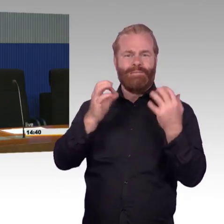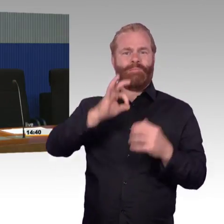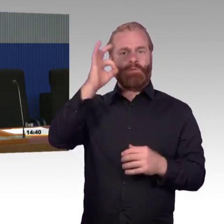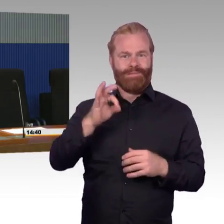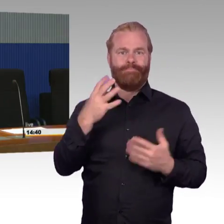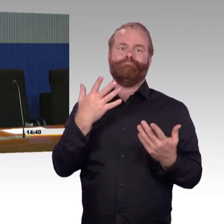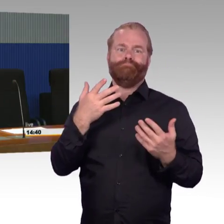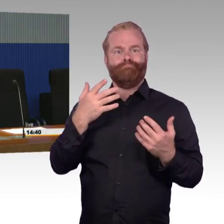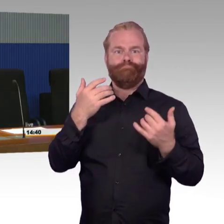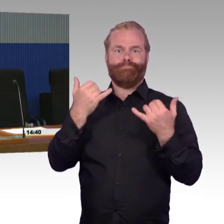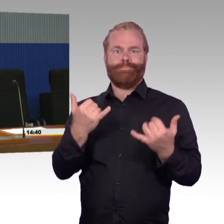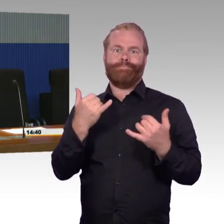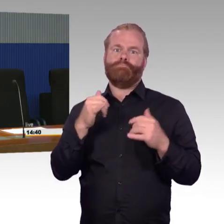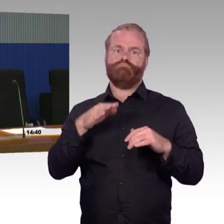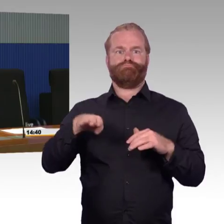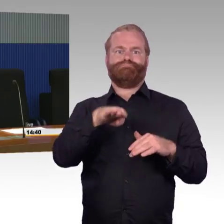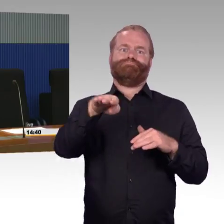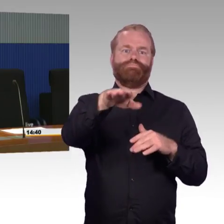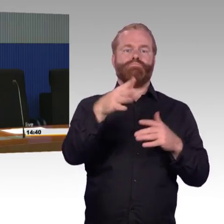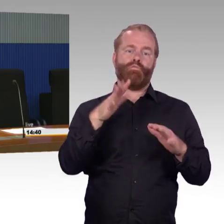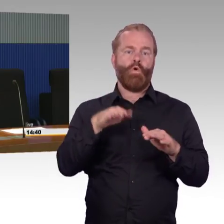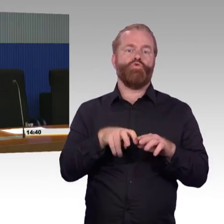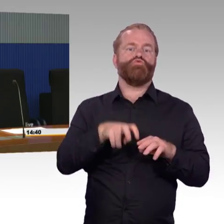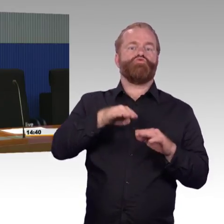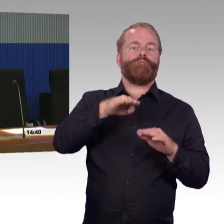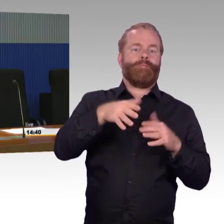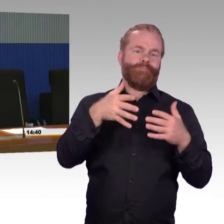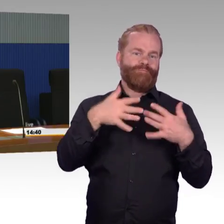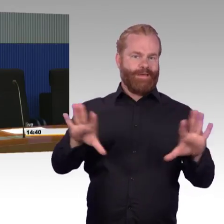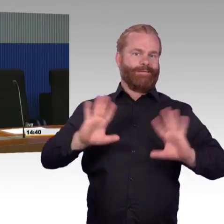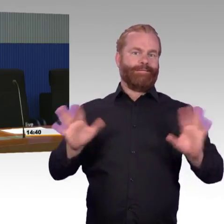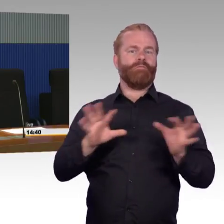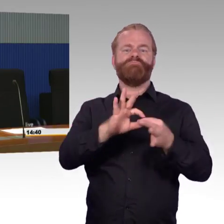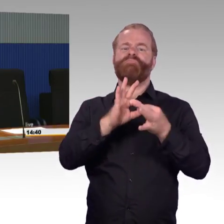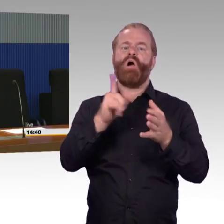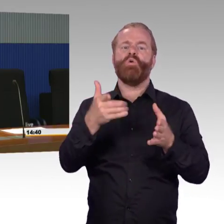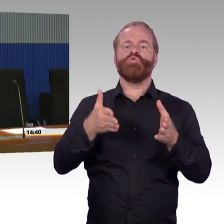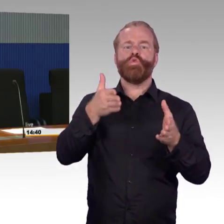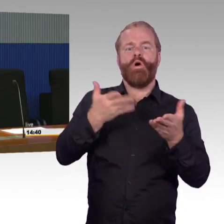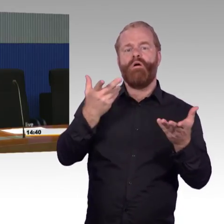das ist sind einige von den Fragen heute hier gewesen. Das liegt nicht in Verantwortung der Station und Service.